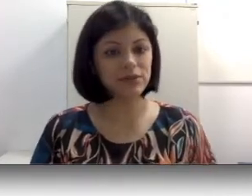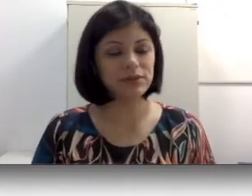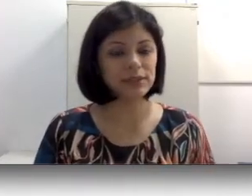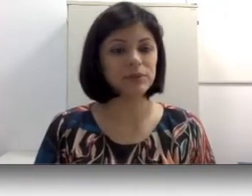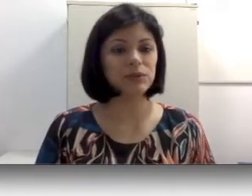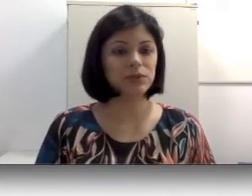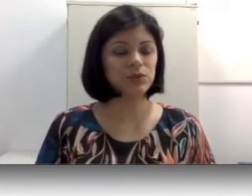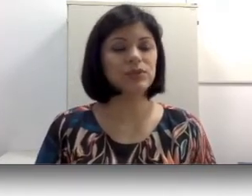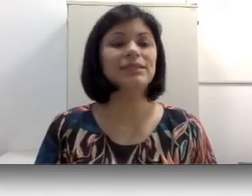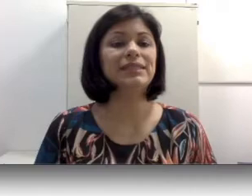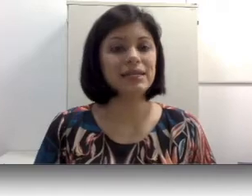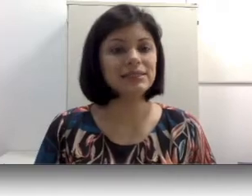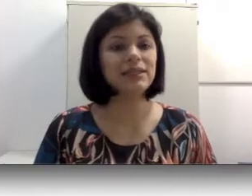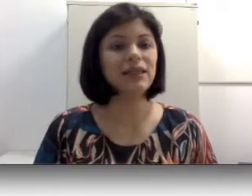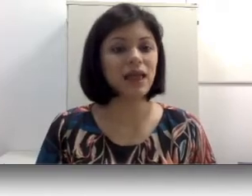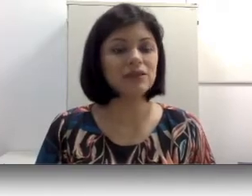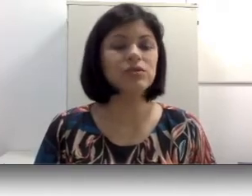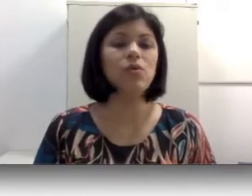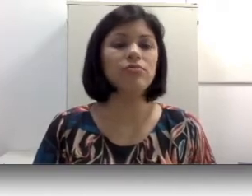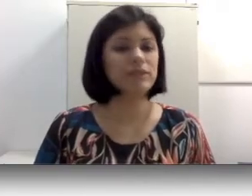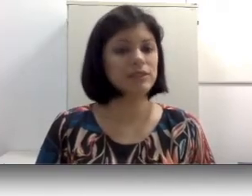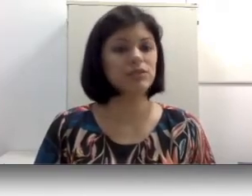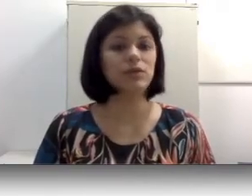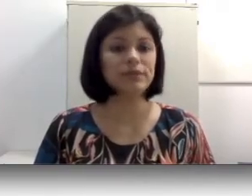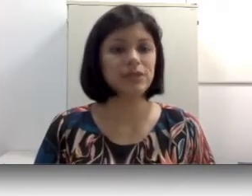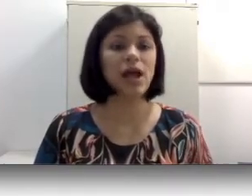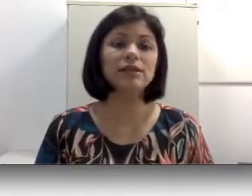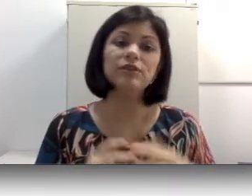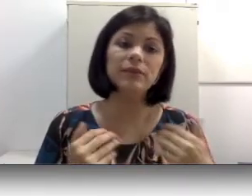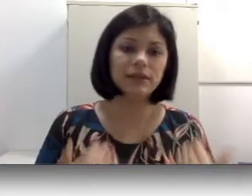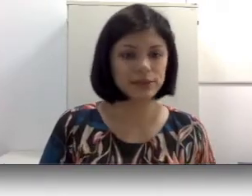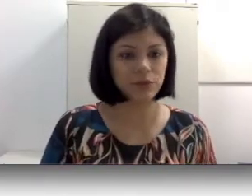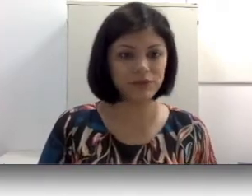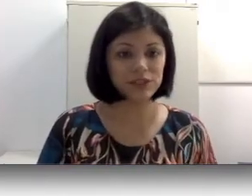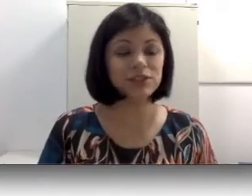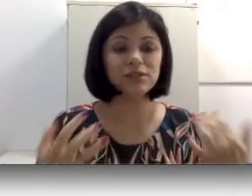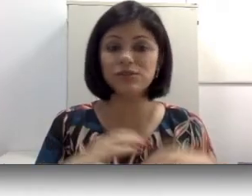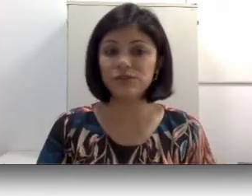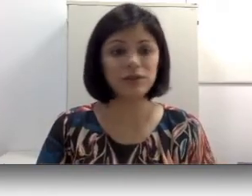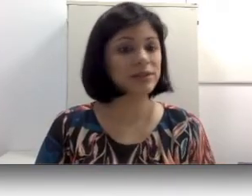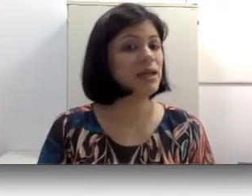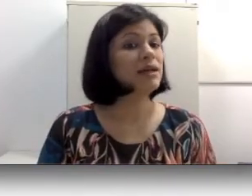das pessoas surdas nascem em lares ouvintes, ou seja, a família é ouvinte e os filhos